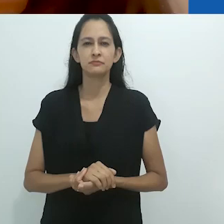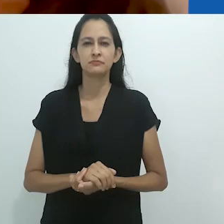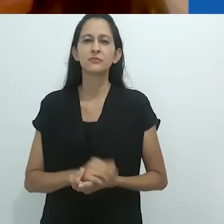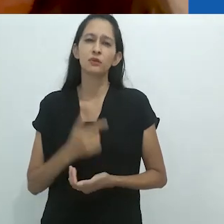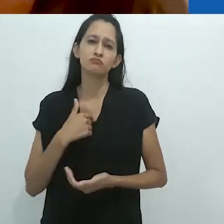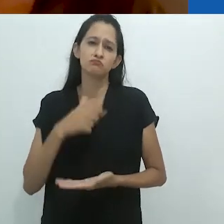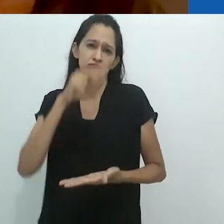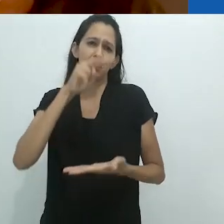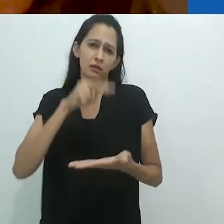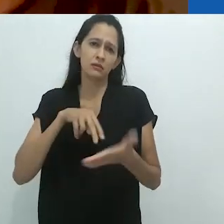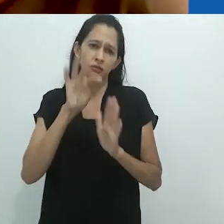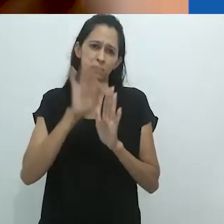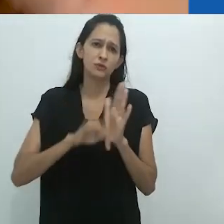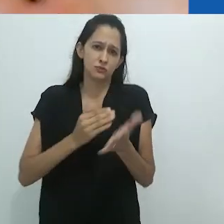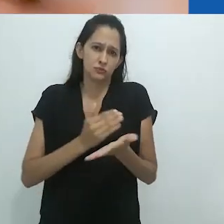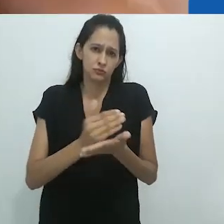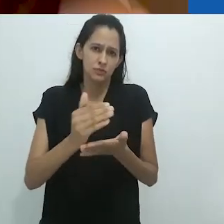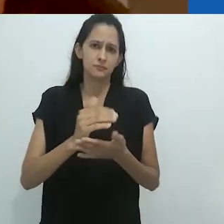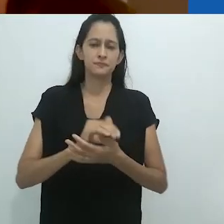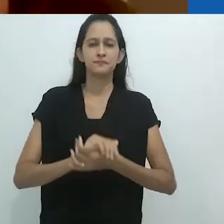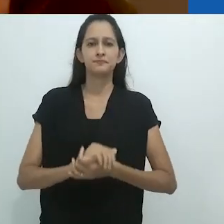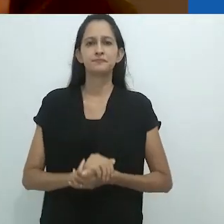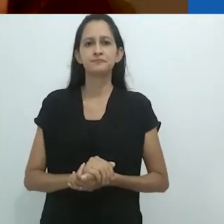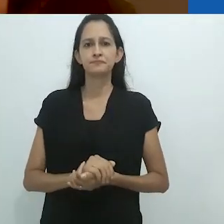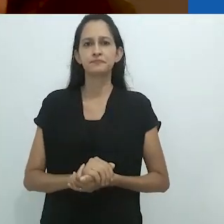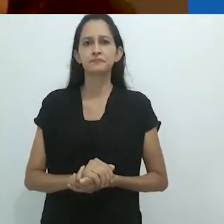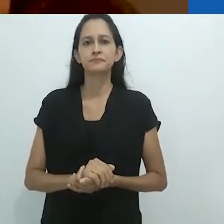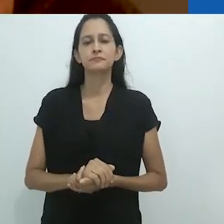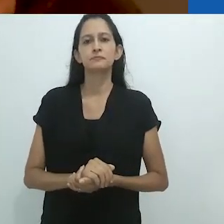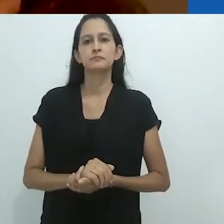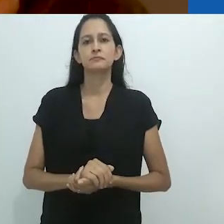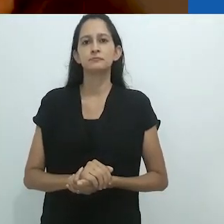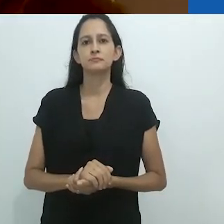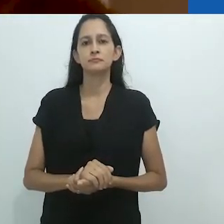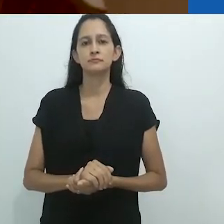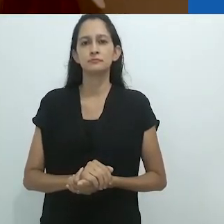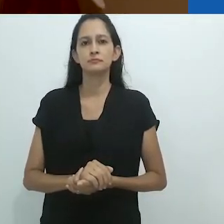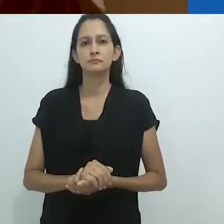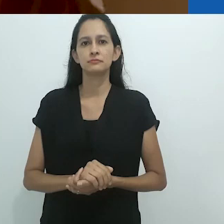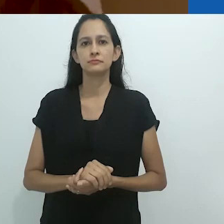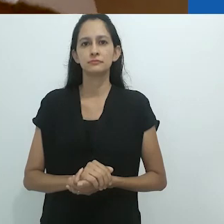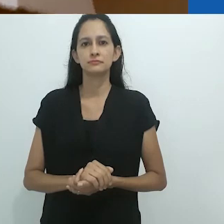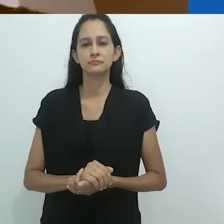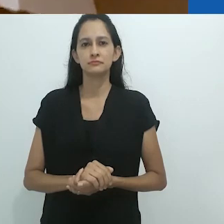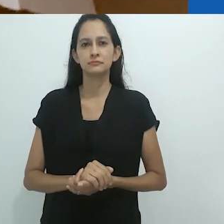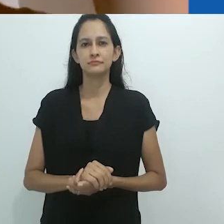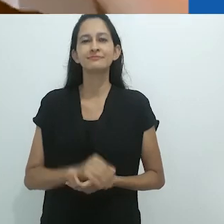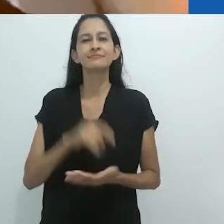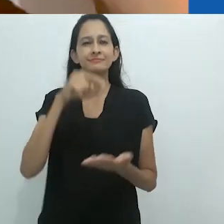Vou direto para o texto então.